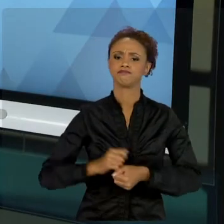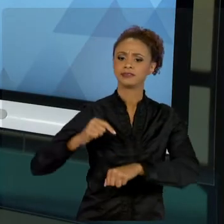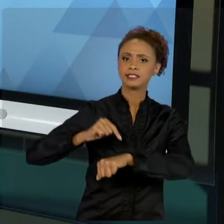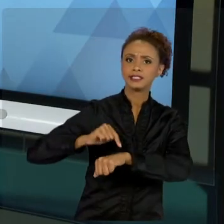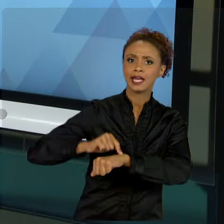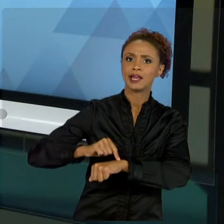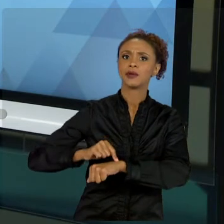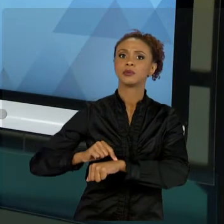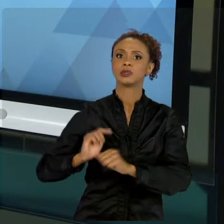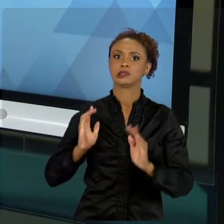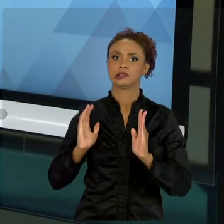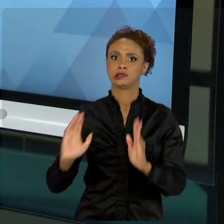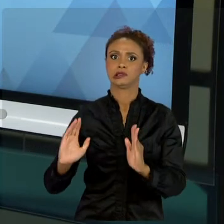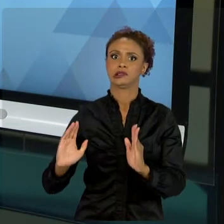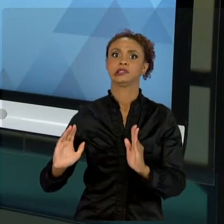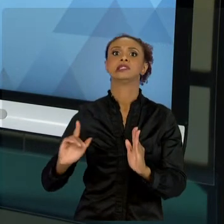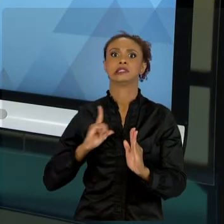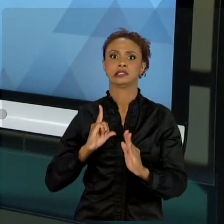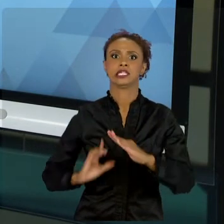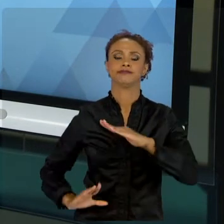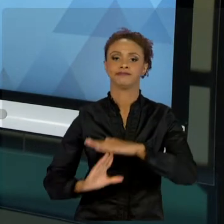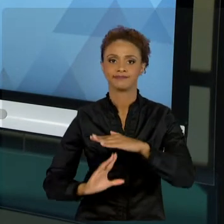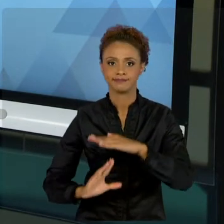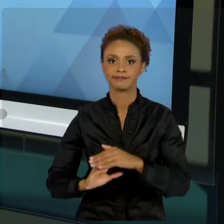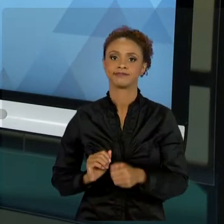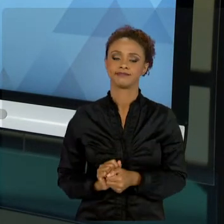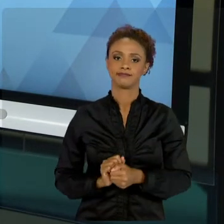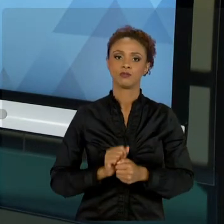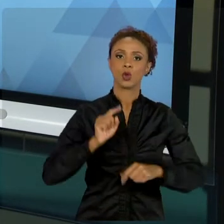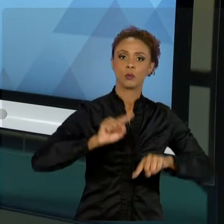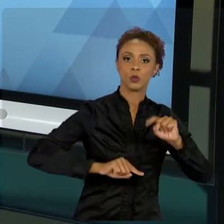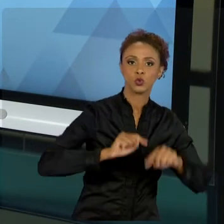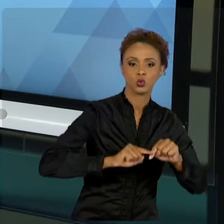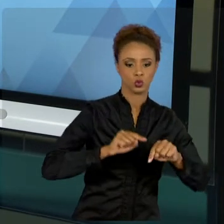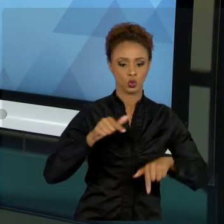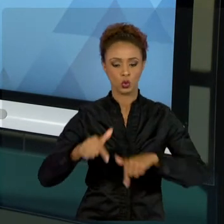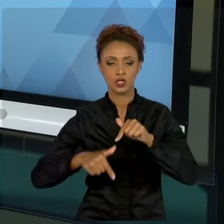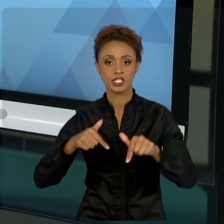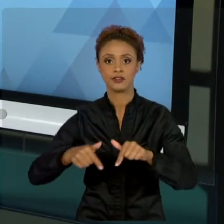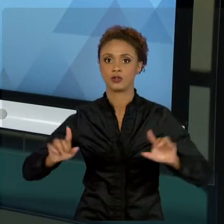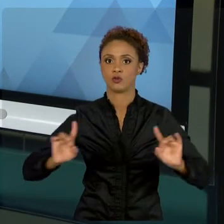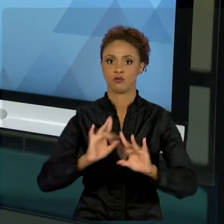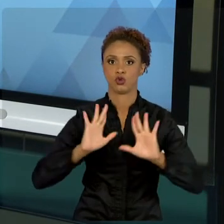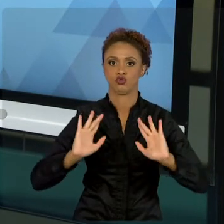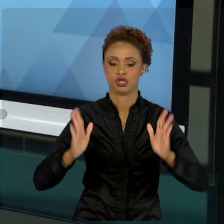SERVIÇO DEFINIDO, E COM INOVAÇÃO. A FINALIDADE DO